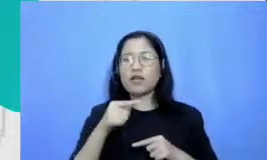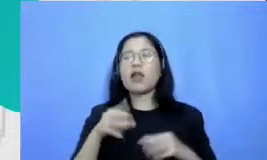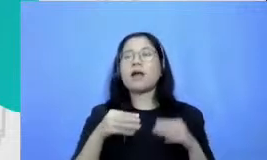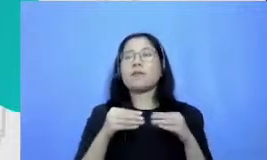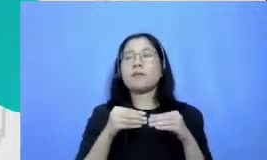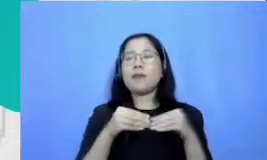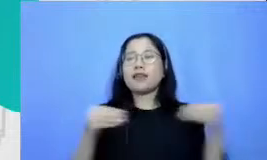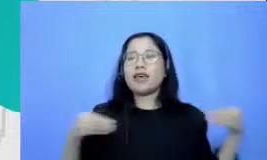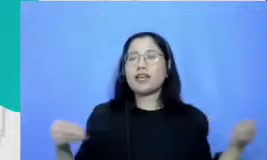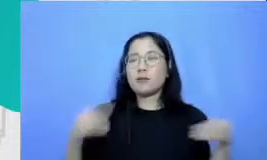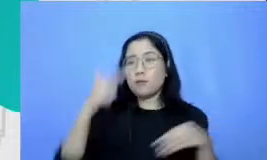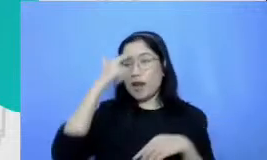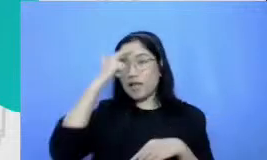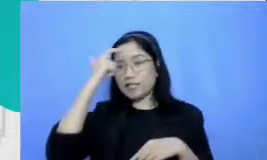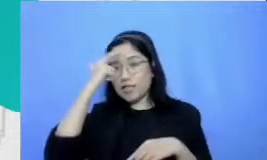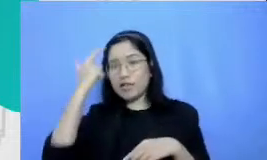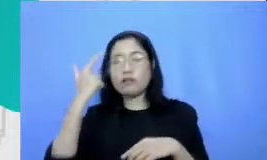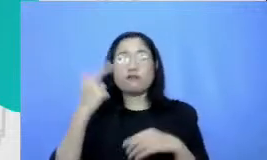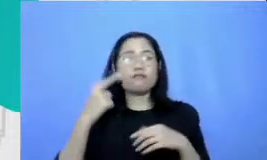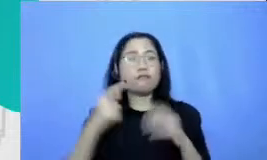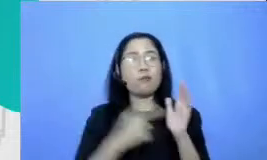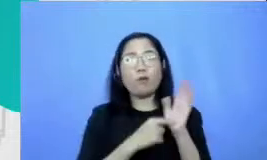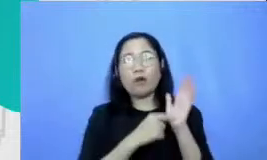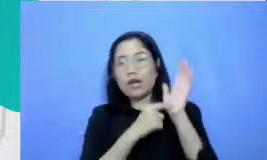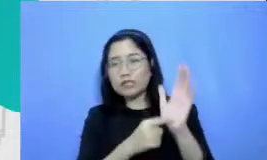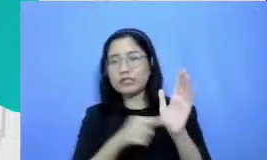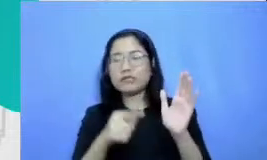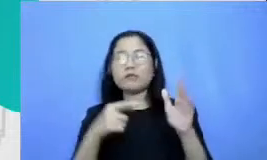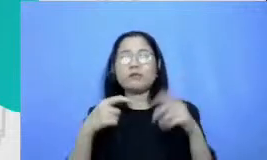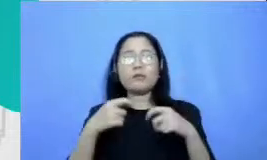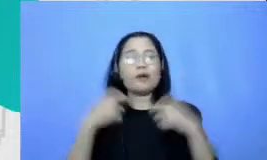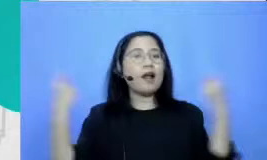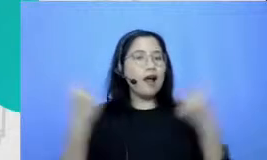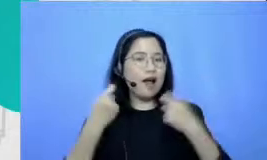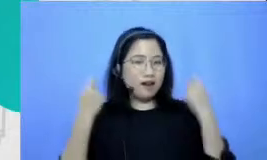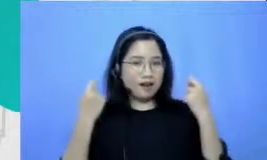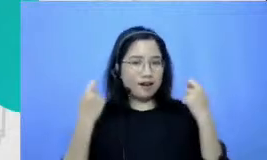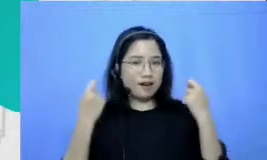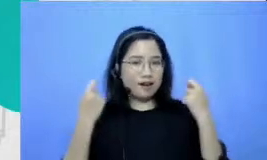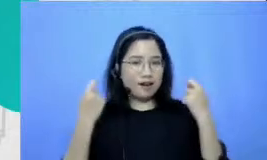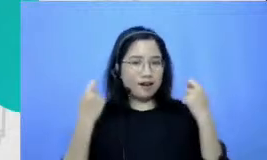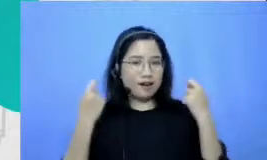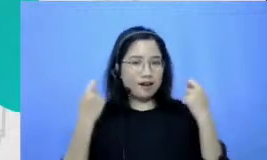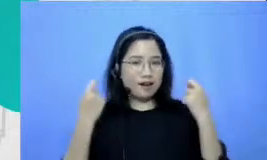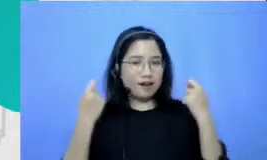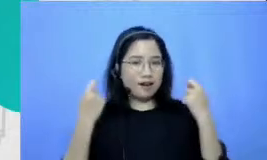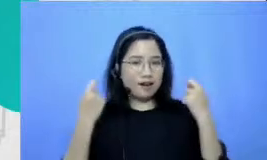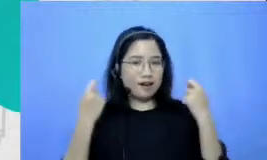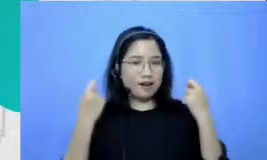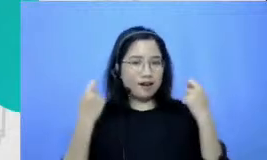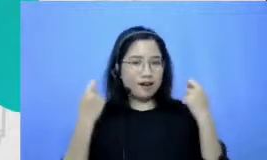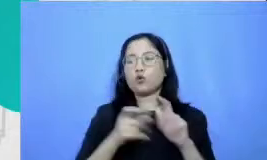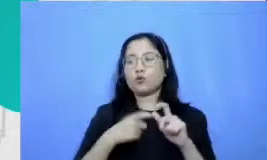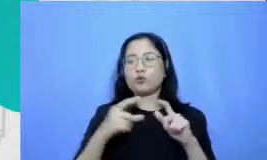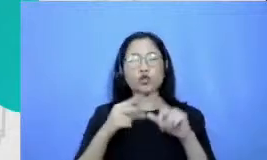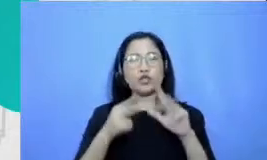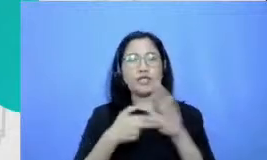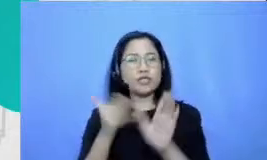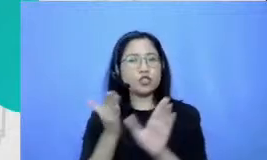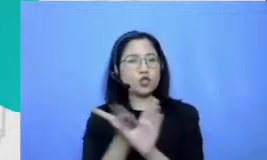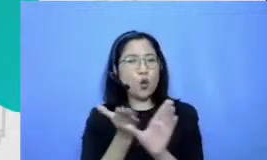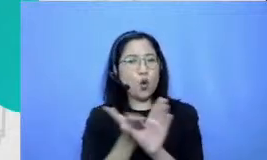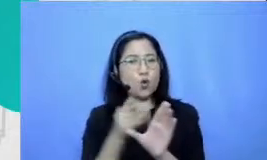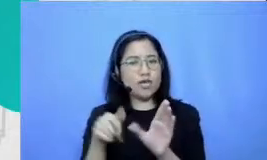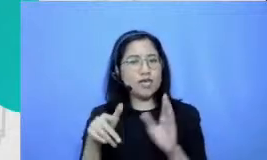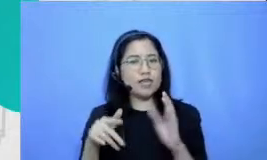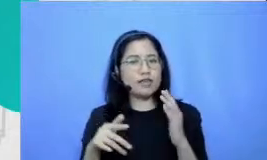dan perayaan ini kami rancang dari er salah satu rumusan teori psikologi yang paling robbaz yang